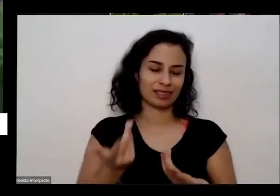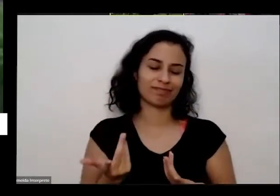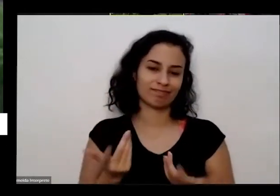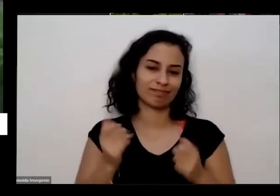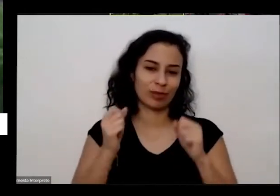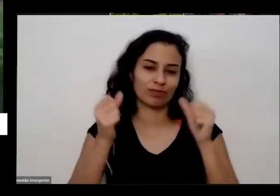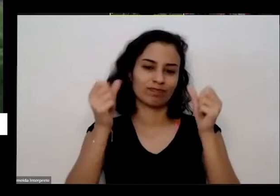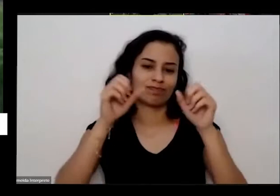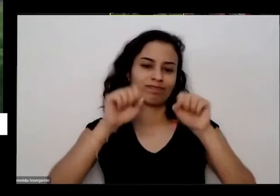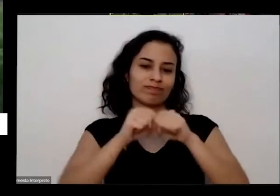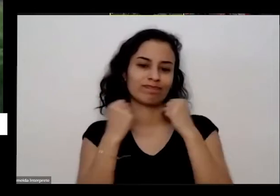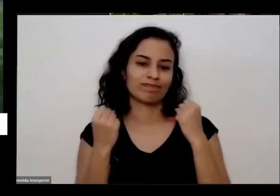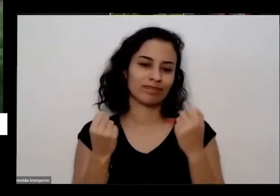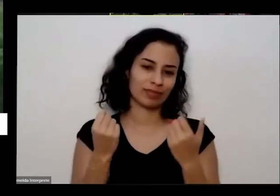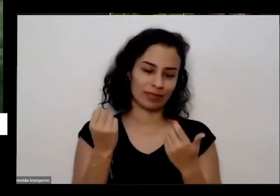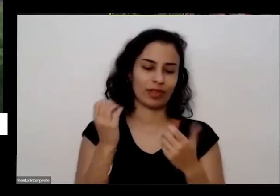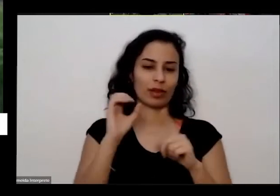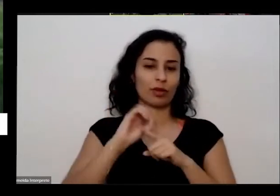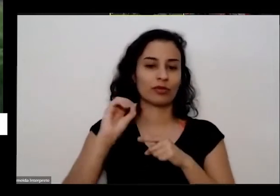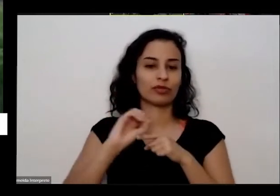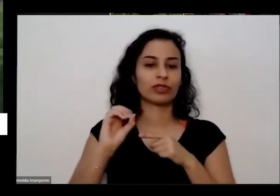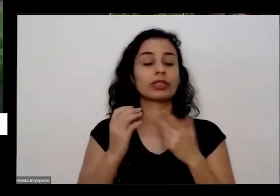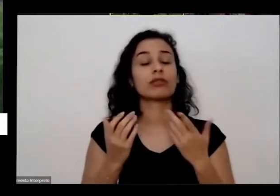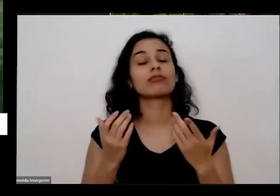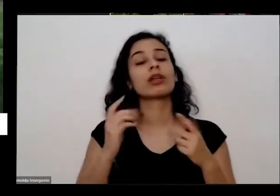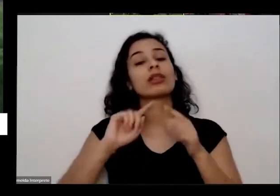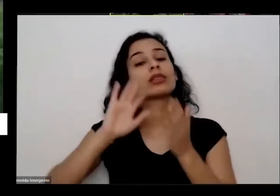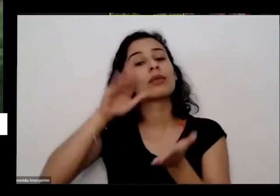daqui a pouco a gente vai para partir para umas perguntas que as pessoas não têm perguntas mais